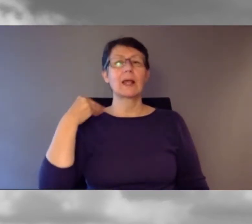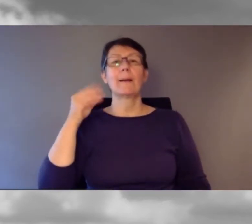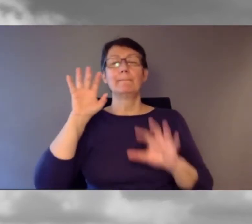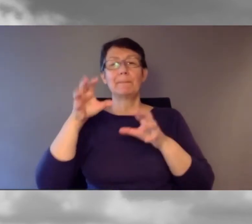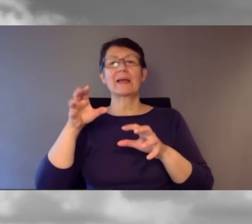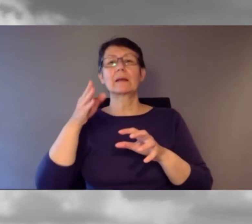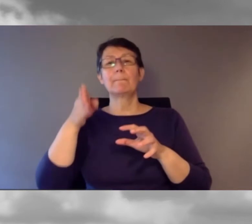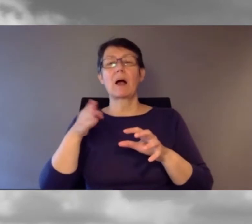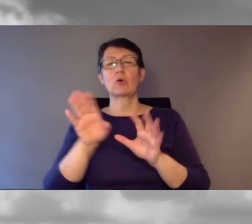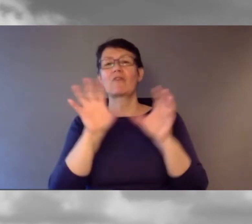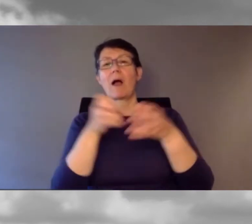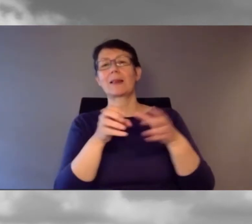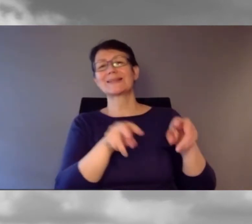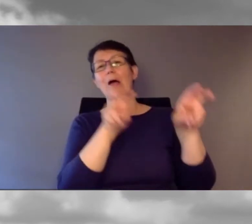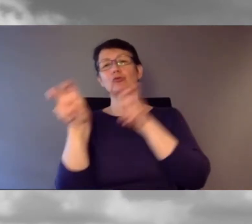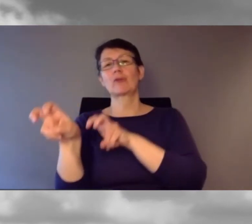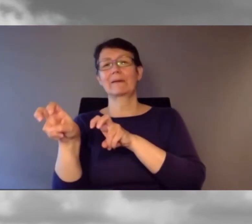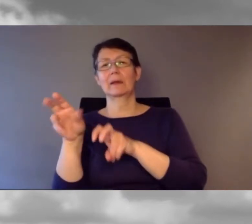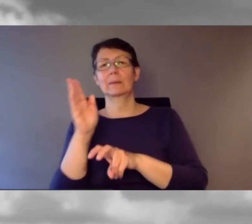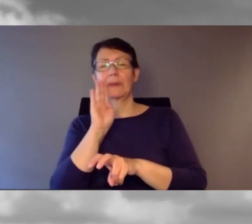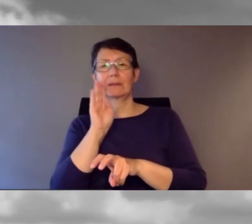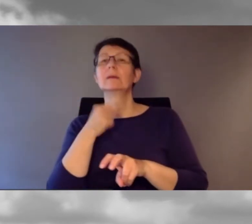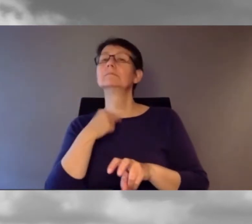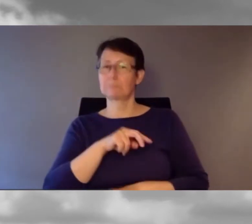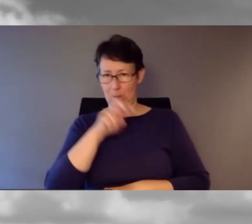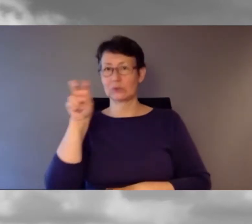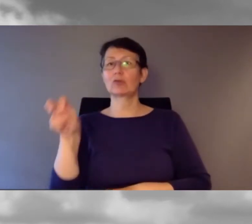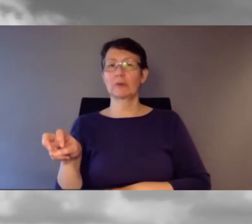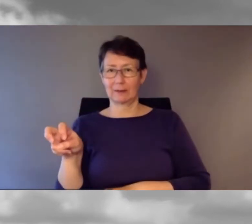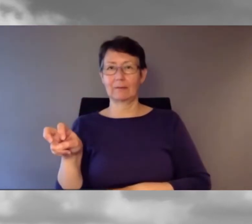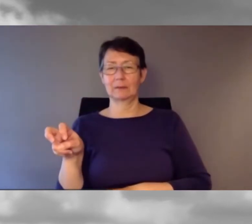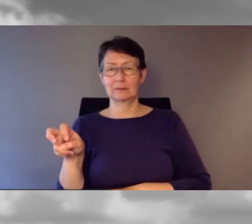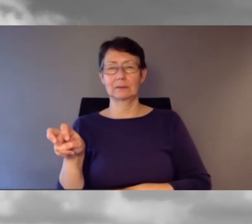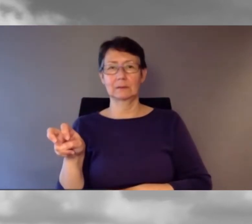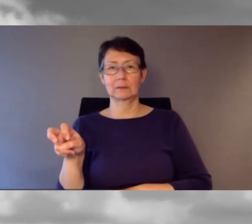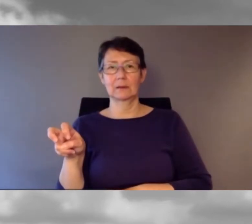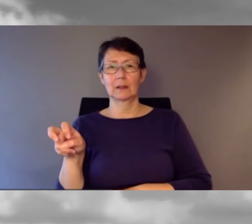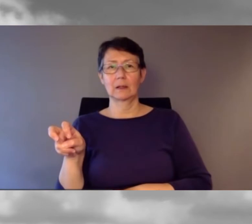Ich stieg dann aus,